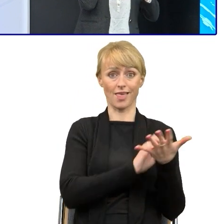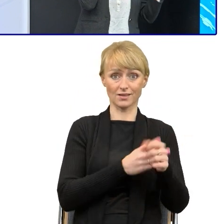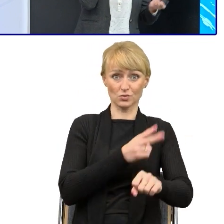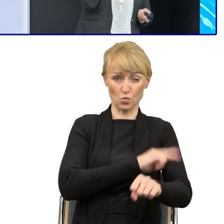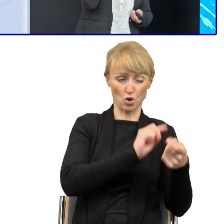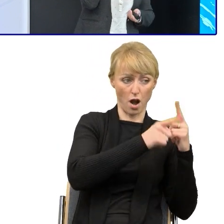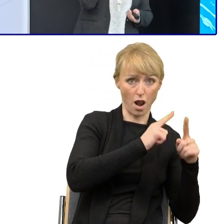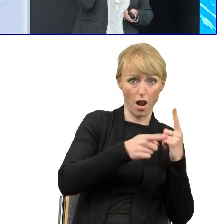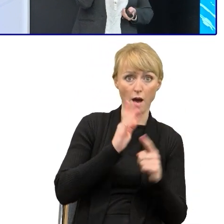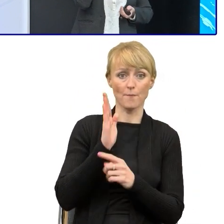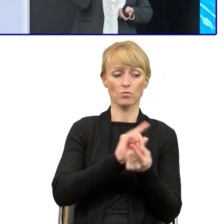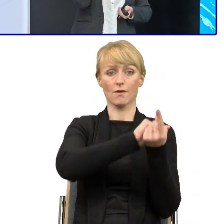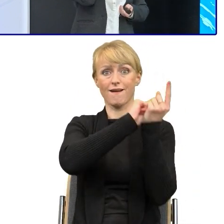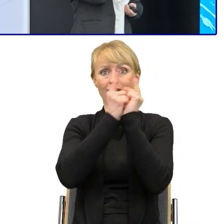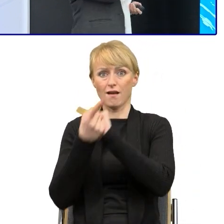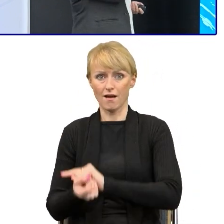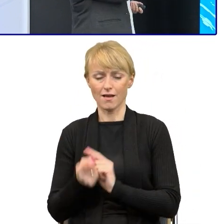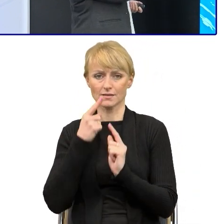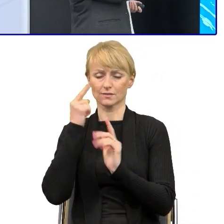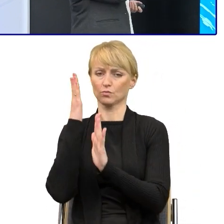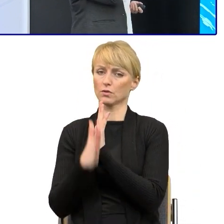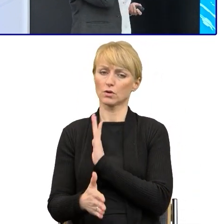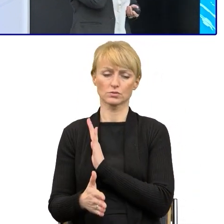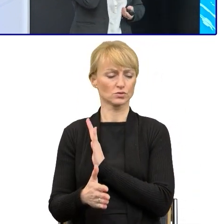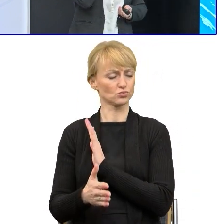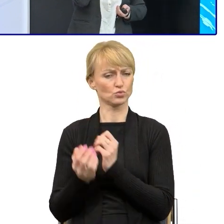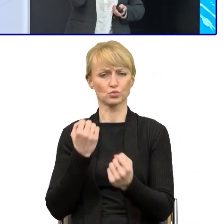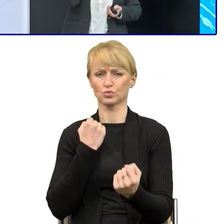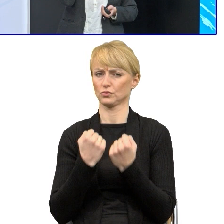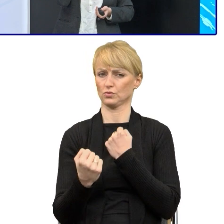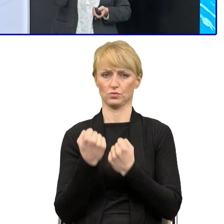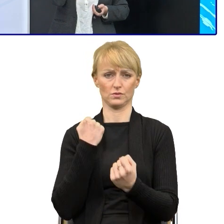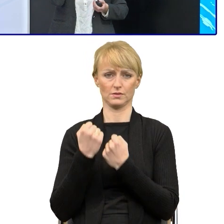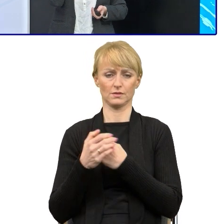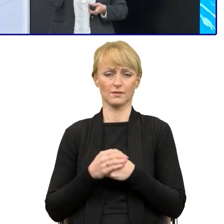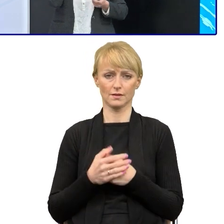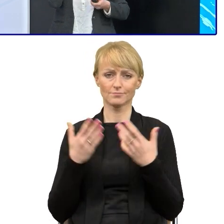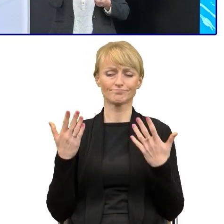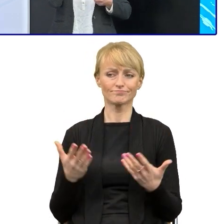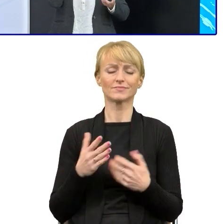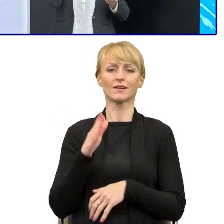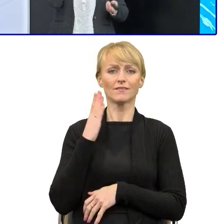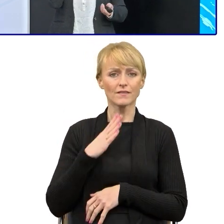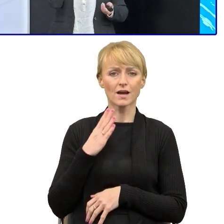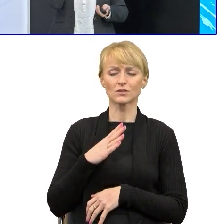to też do tego nawiążę naprawdę wysokie kompetencje językowe i takich ludzi trzeba znaleźć i mieć, jeśli chcemy upraszczać